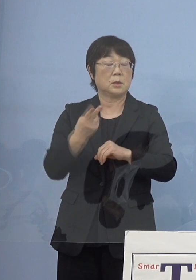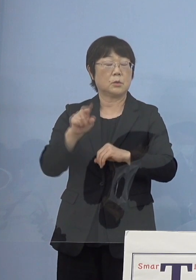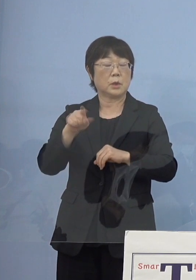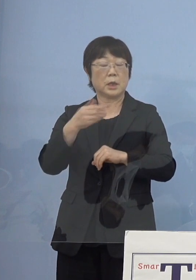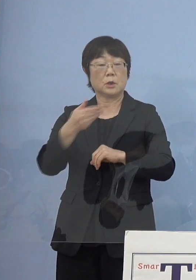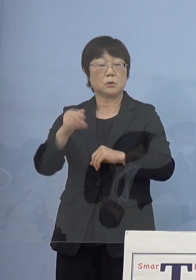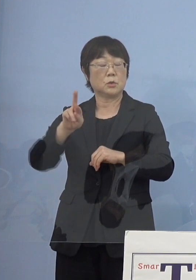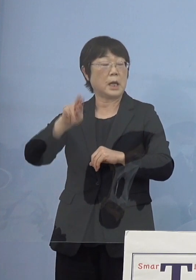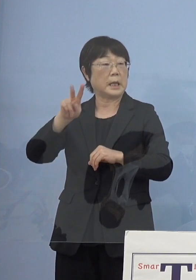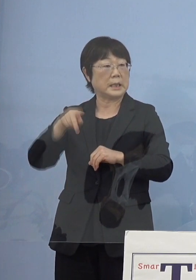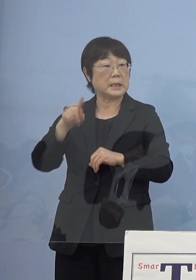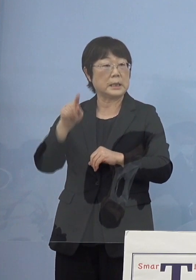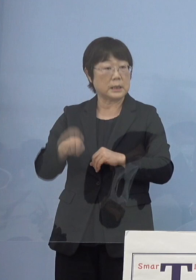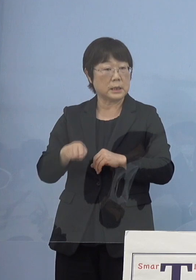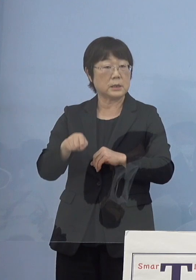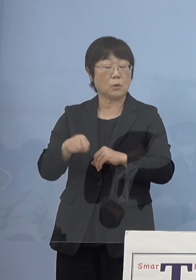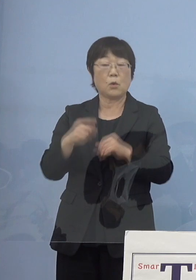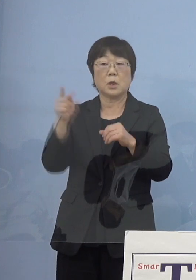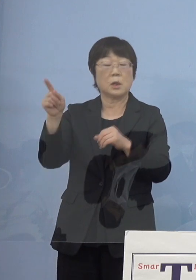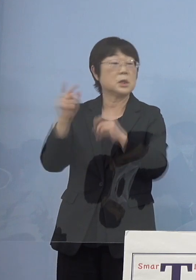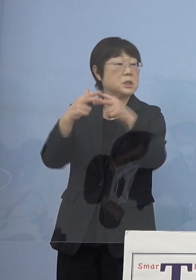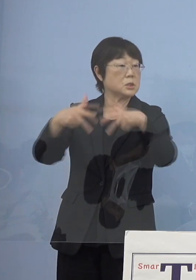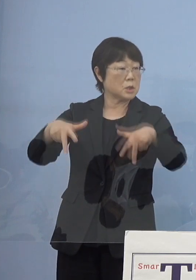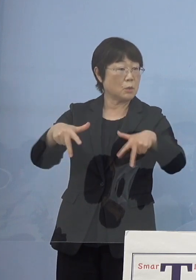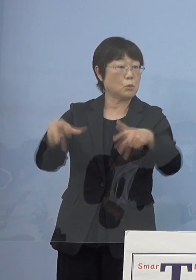こうしたところに このシステムを使っていこうと